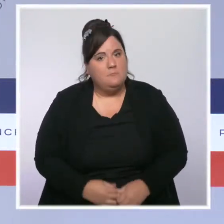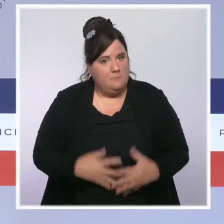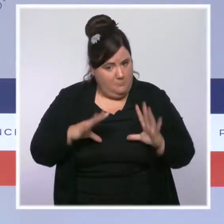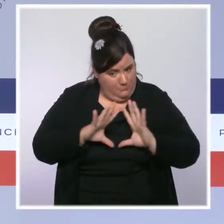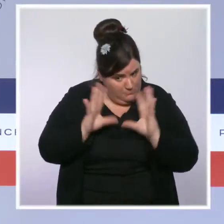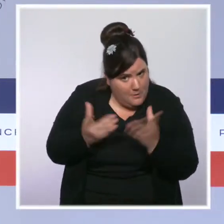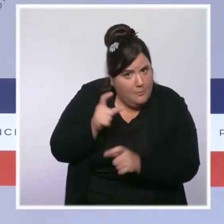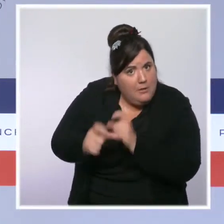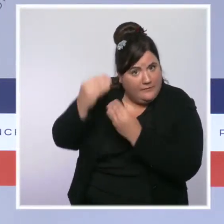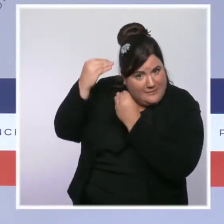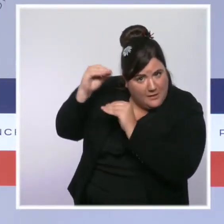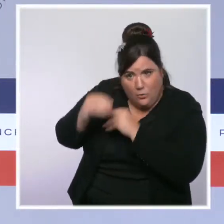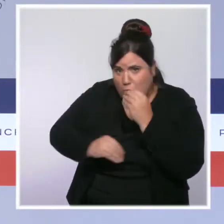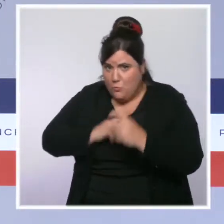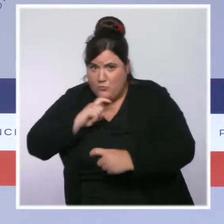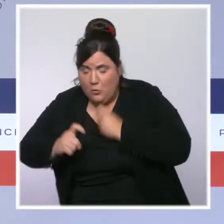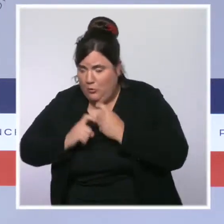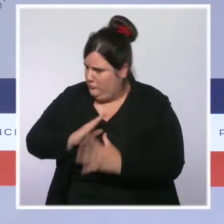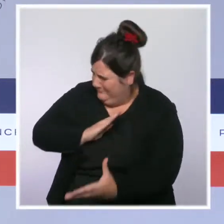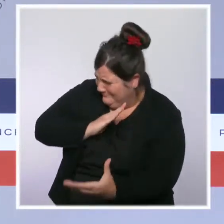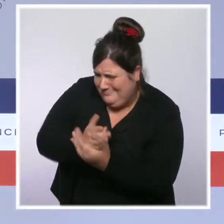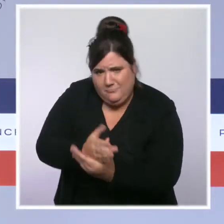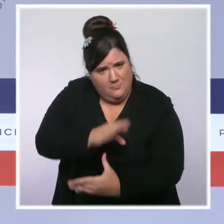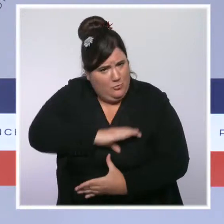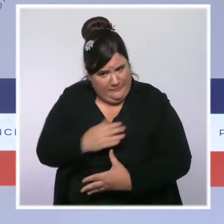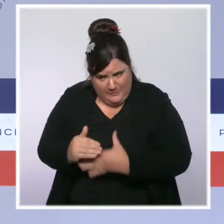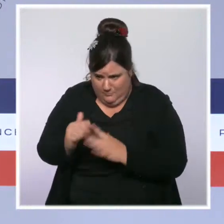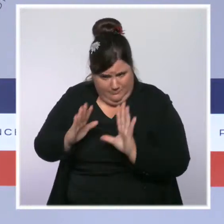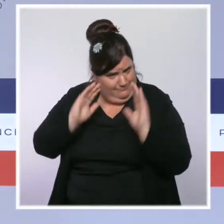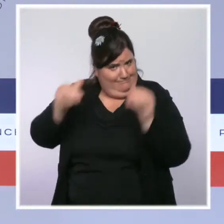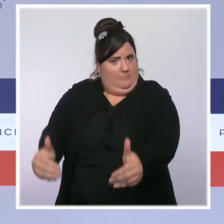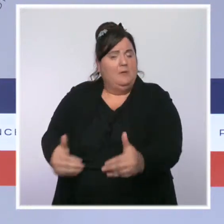contre les violences et notamment les violences conjugales, contre les stupéfiants.